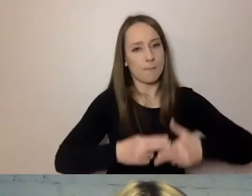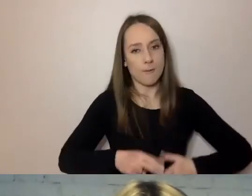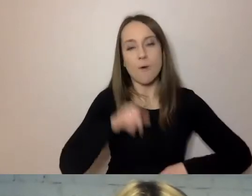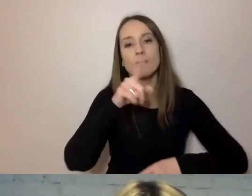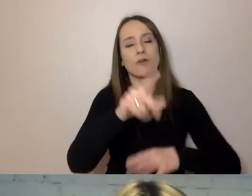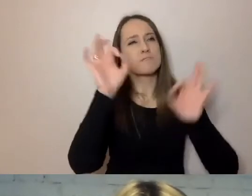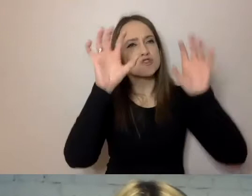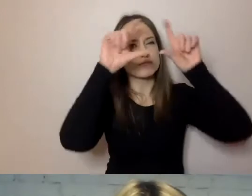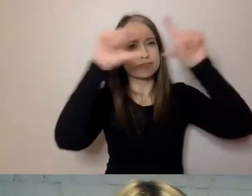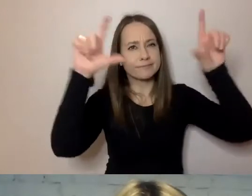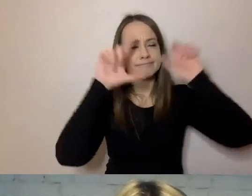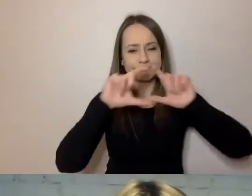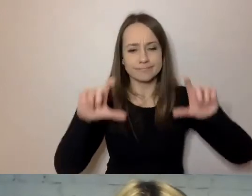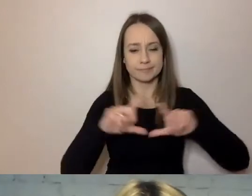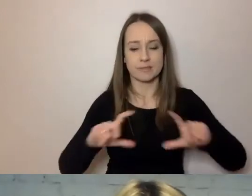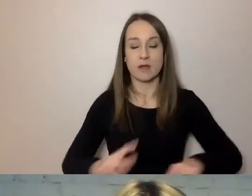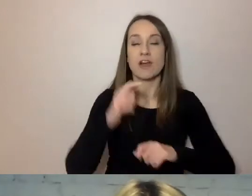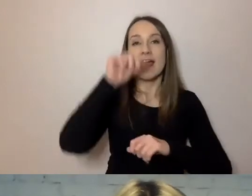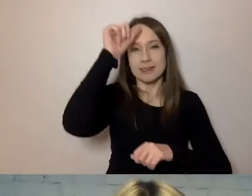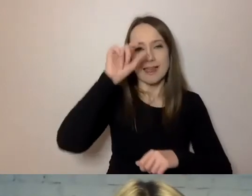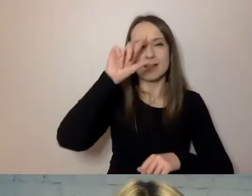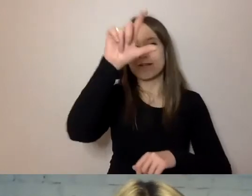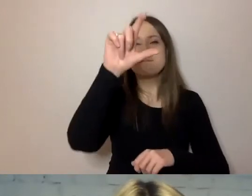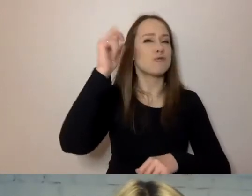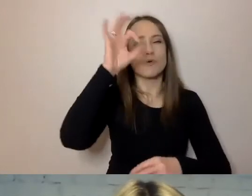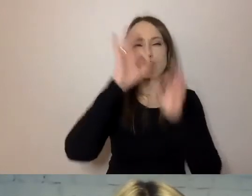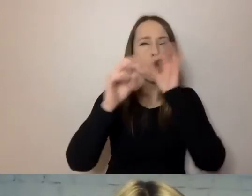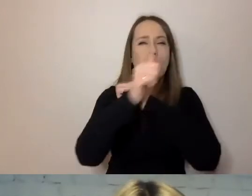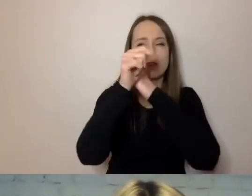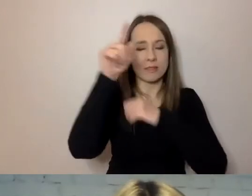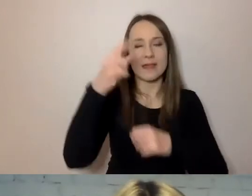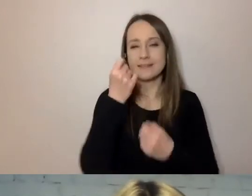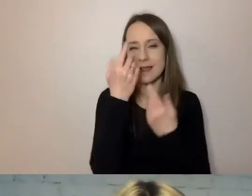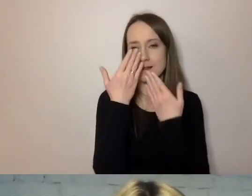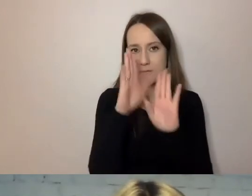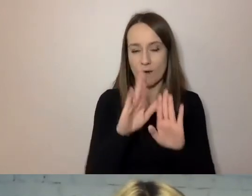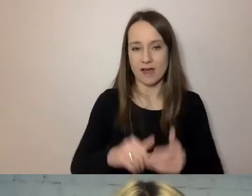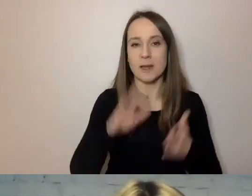nazwiemy, co jest w każdym fragmencie dokumentu - zaraz to pokażę na przykładzie -